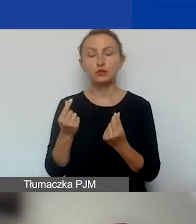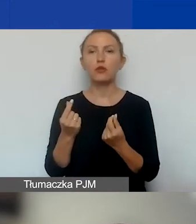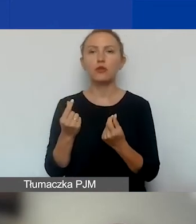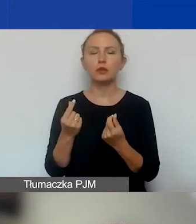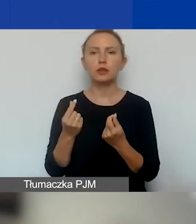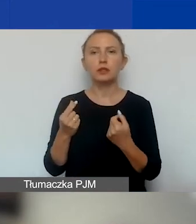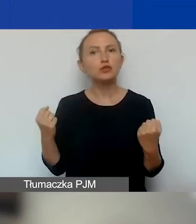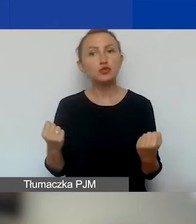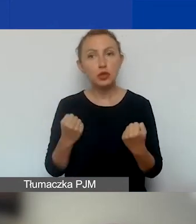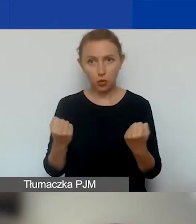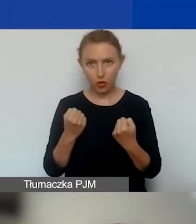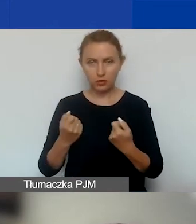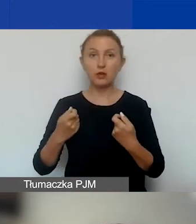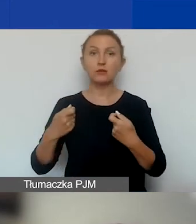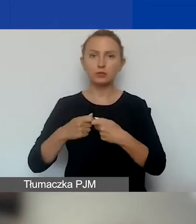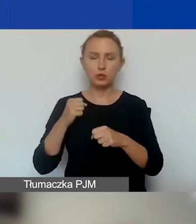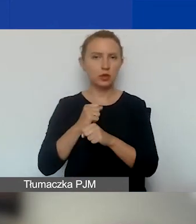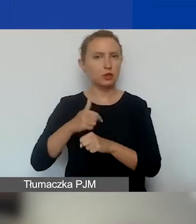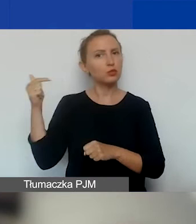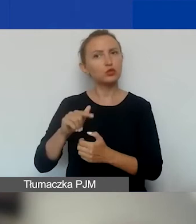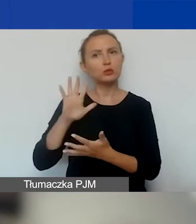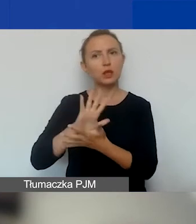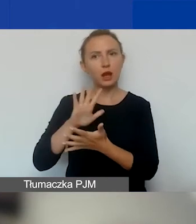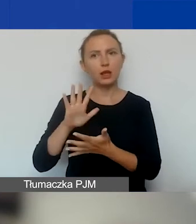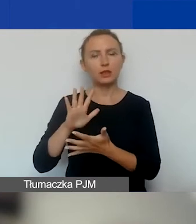Działania partnera muszą mieć charakter non-profit,